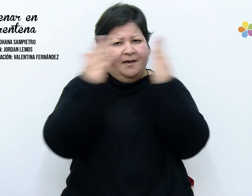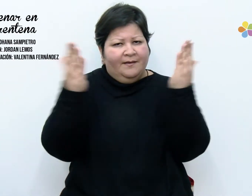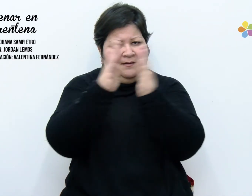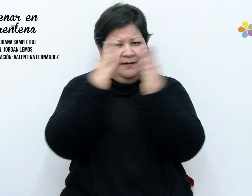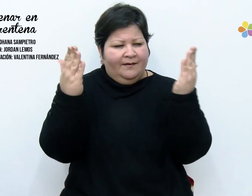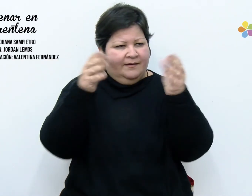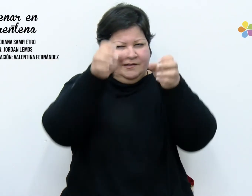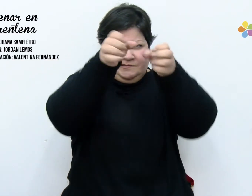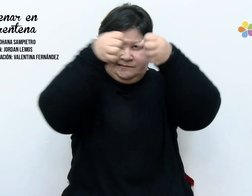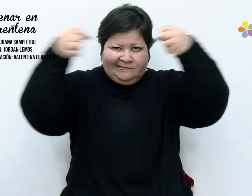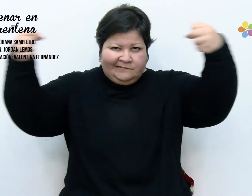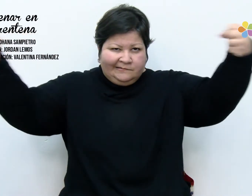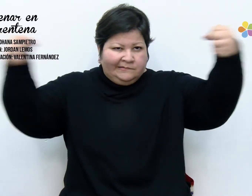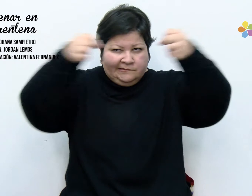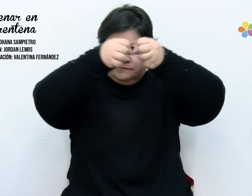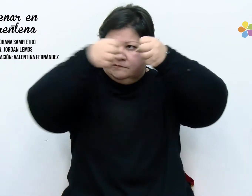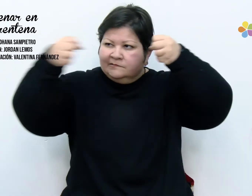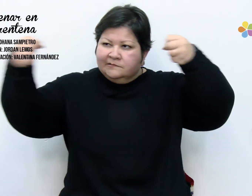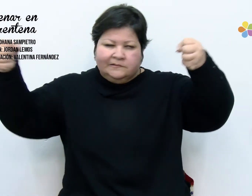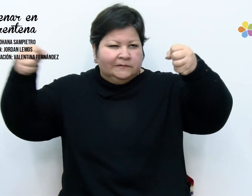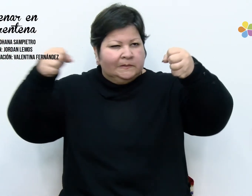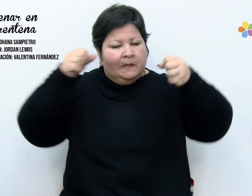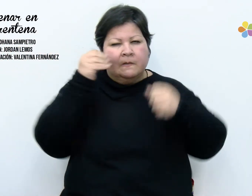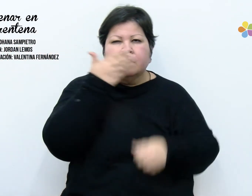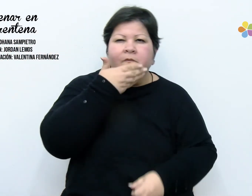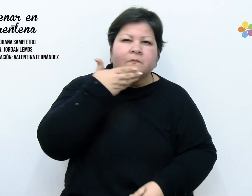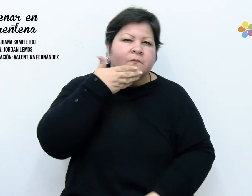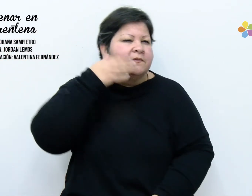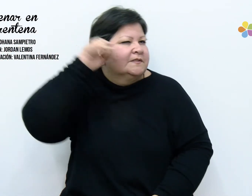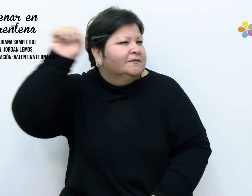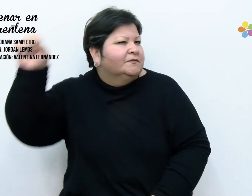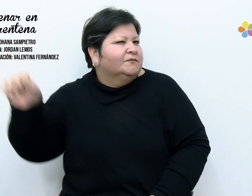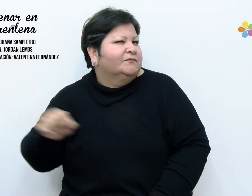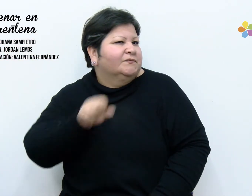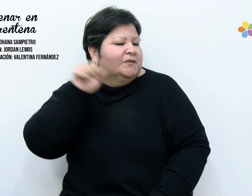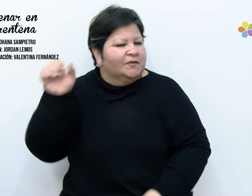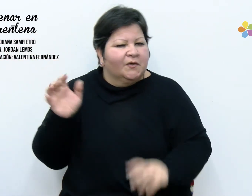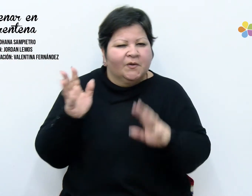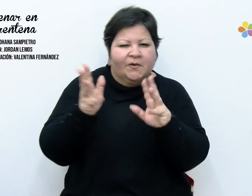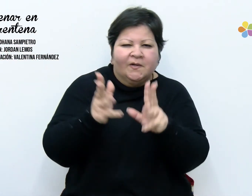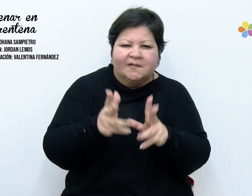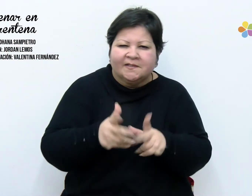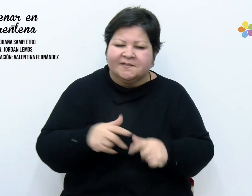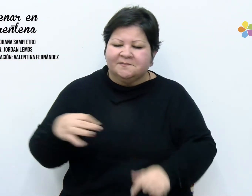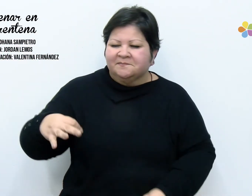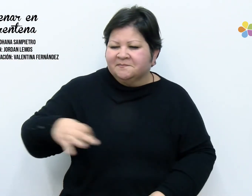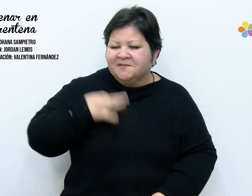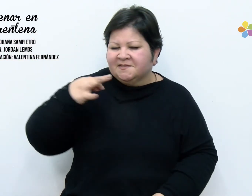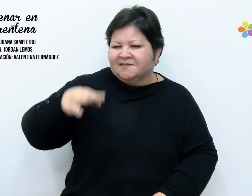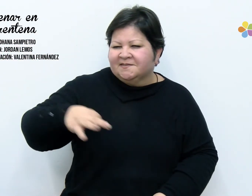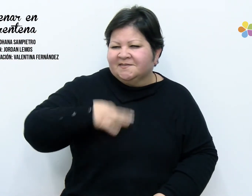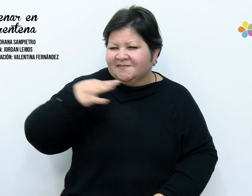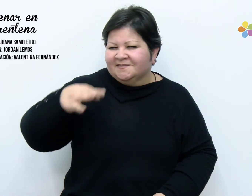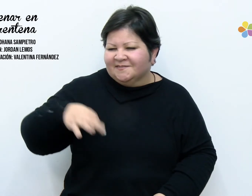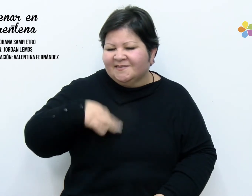doble mis dudas, colgué mis sueños. Hoy ordene mis placares, barrí recuerdos,